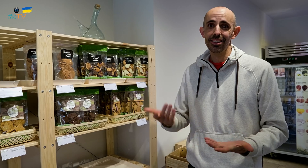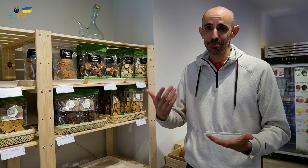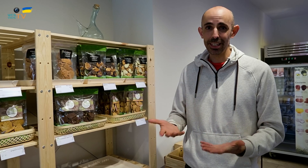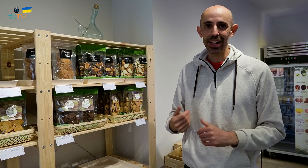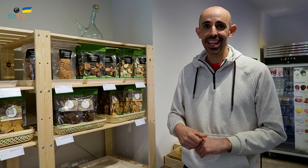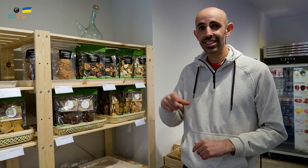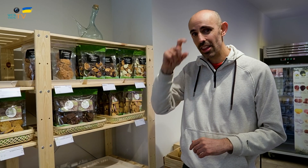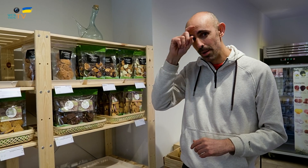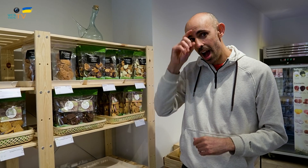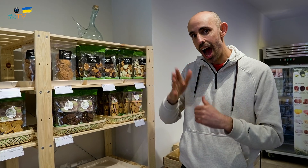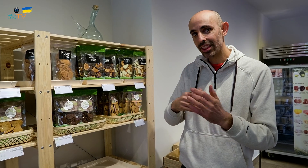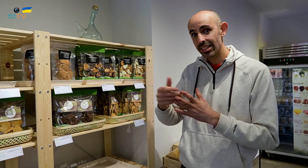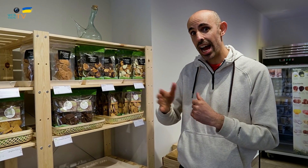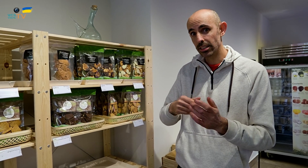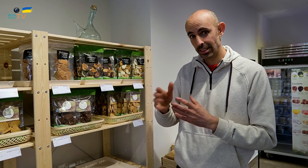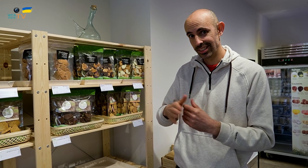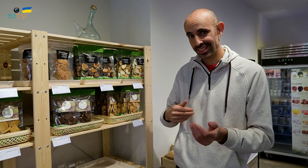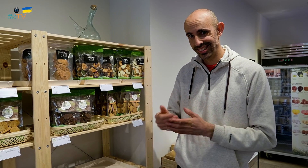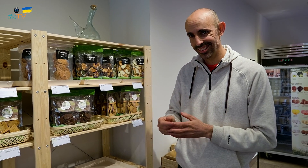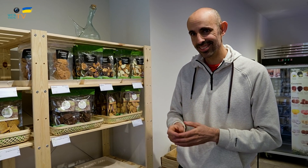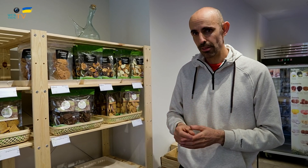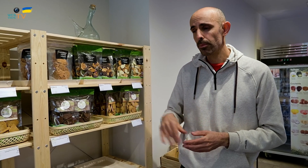Por eso, nos llamamos Artesans.